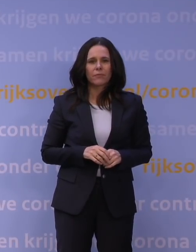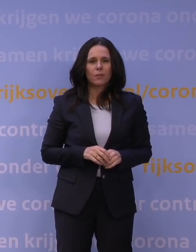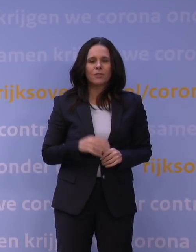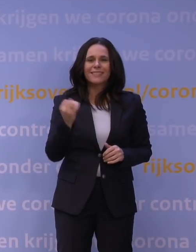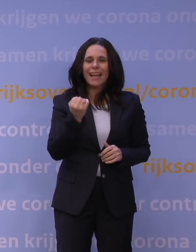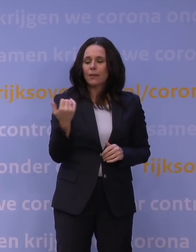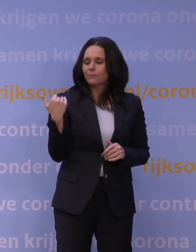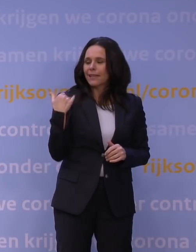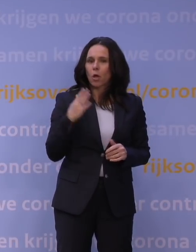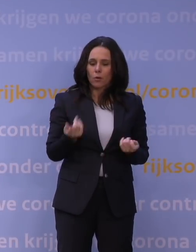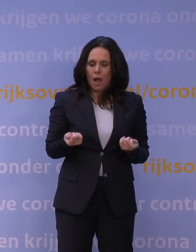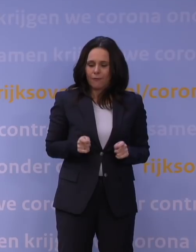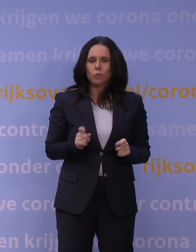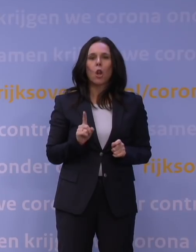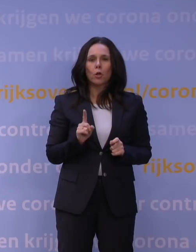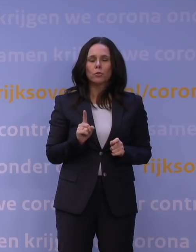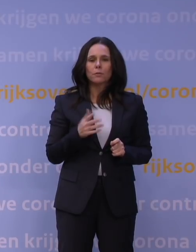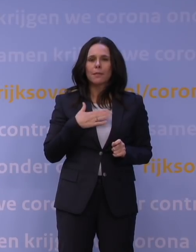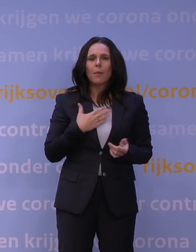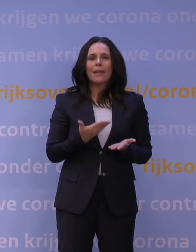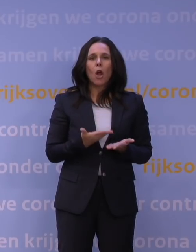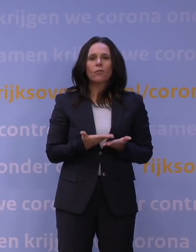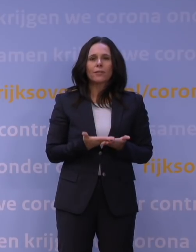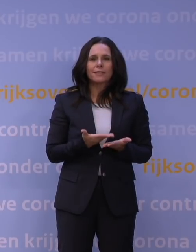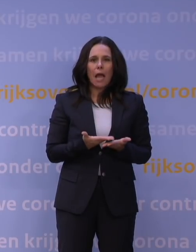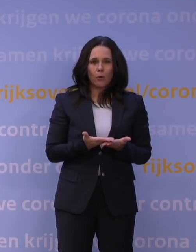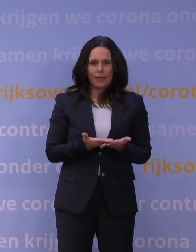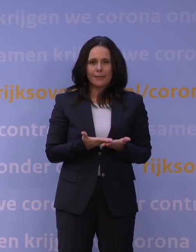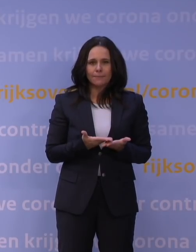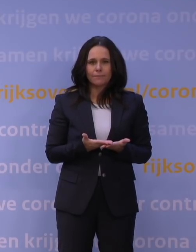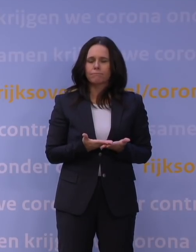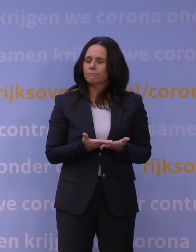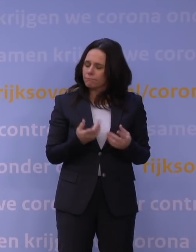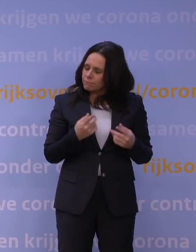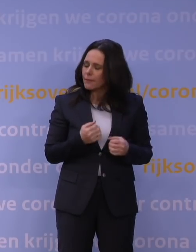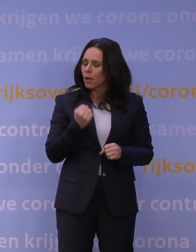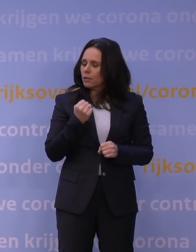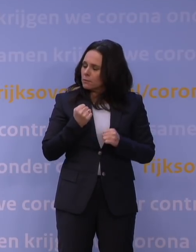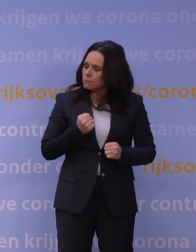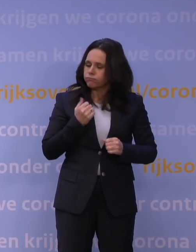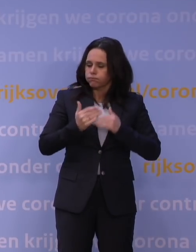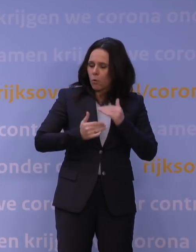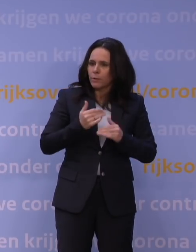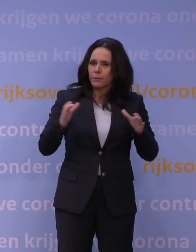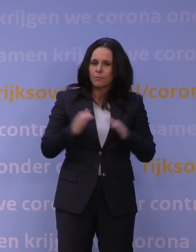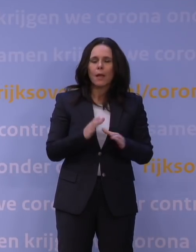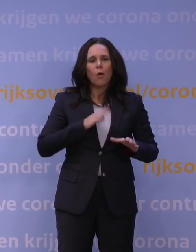met mijn overtuiging dat we hierdoorheen komen, ook de oproep opnieuw aan mensen: let een beetje op elkaar.